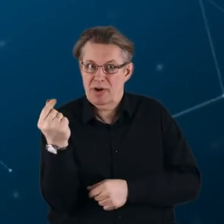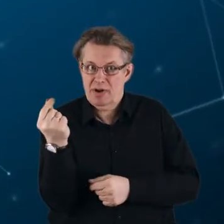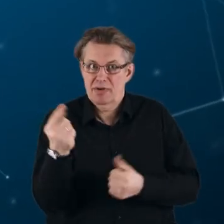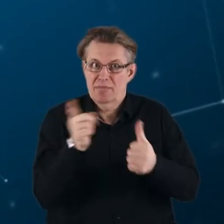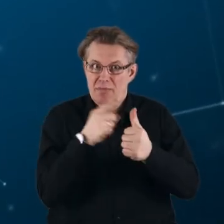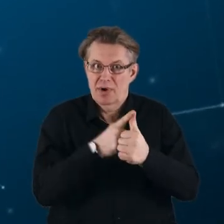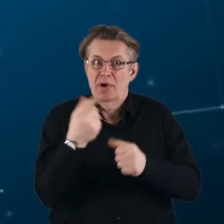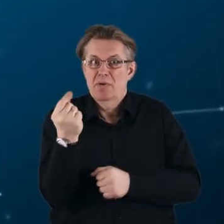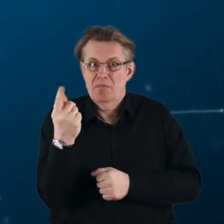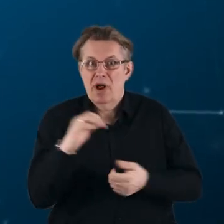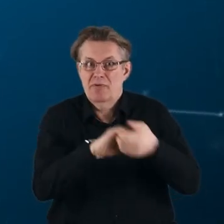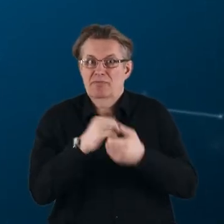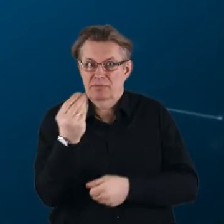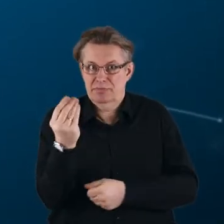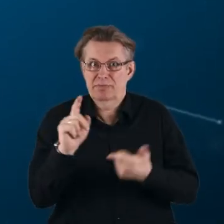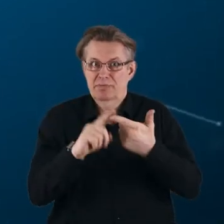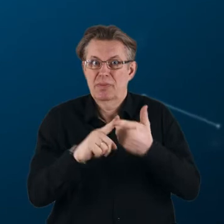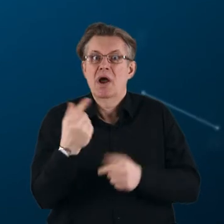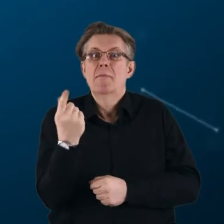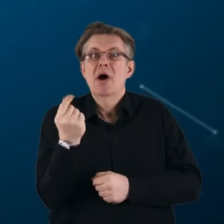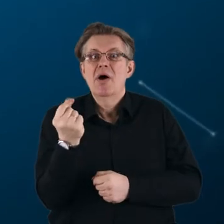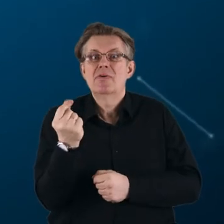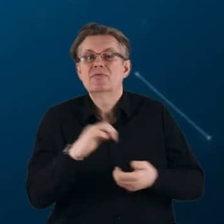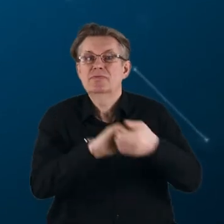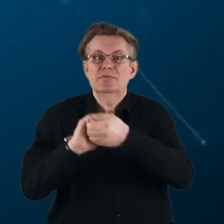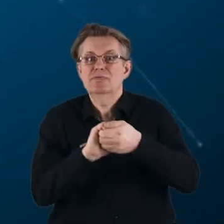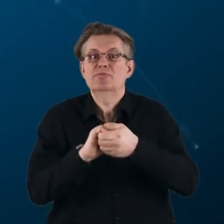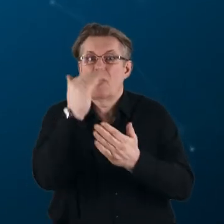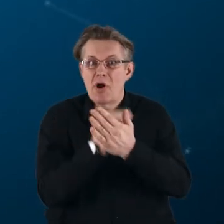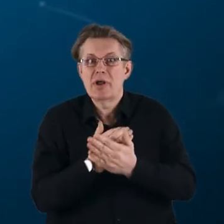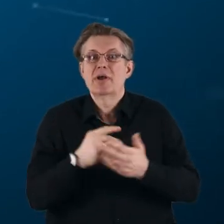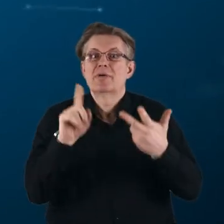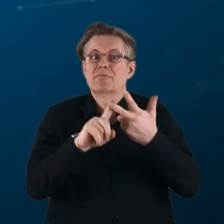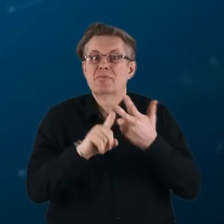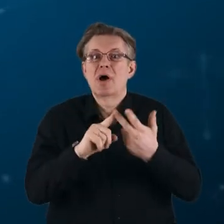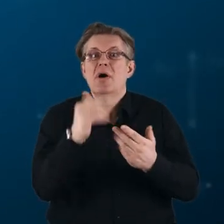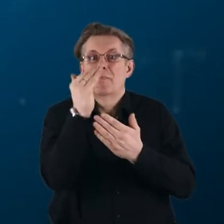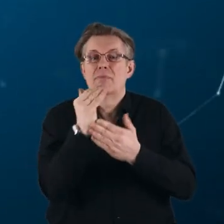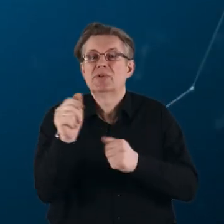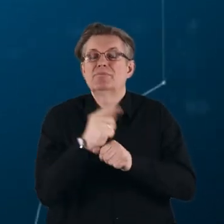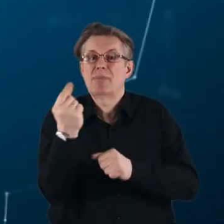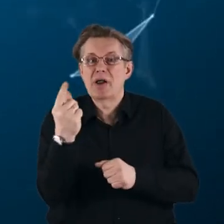partnerstwa współfinansowane, partnerstwa współprogramowane i partnerstwa instytucjonalne.